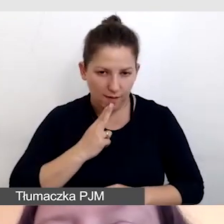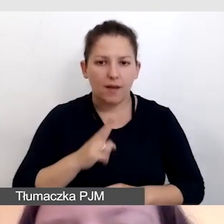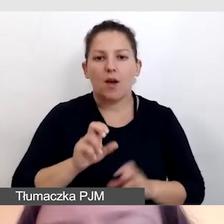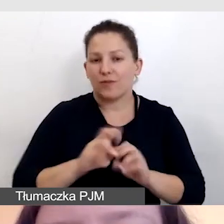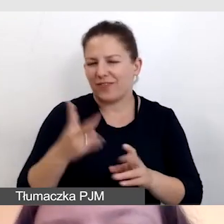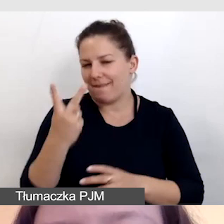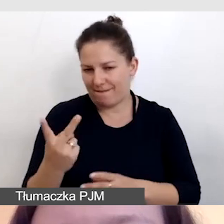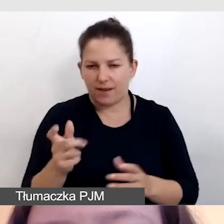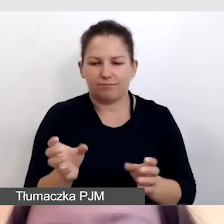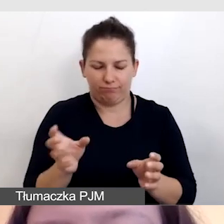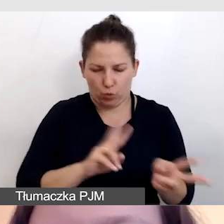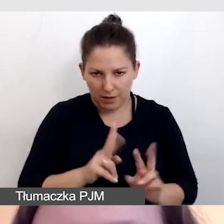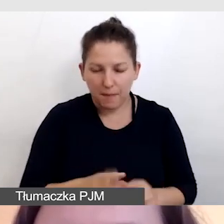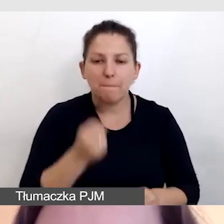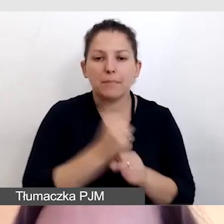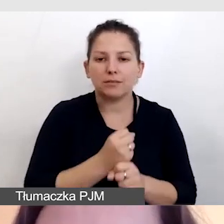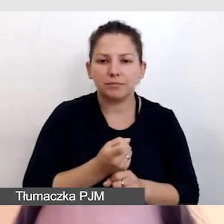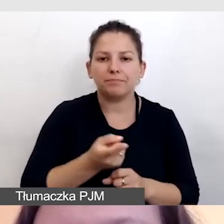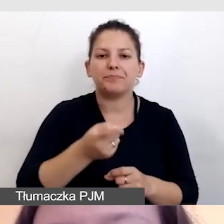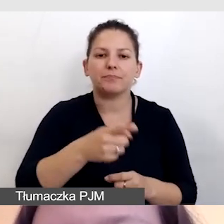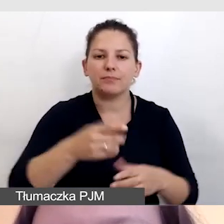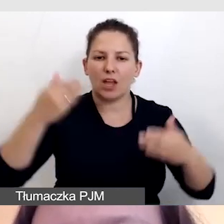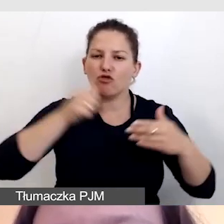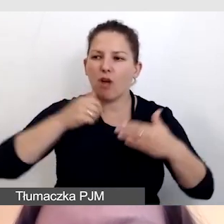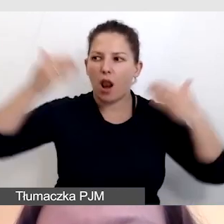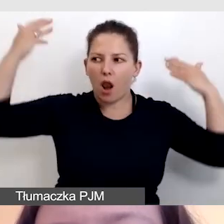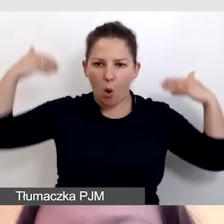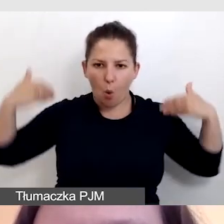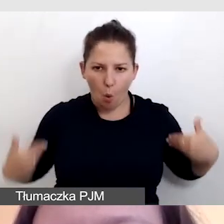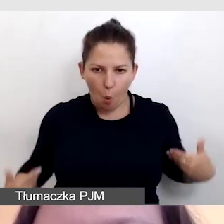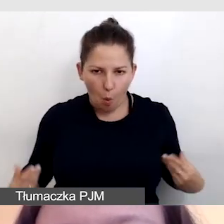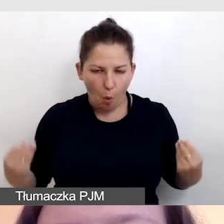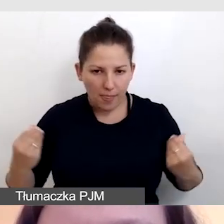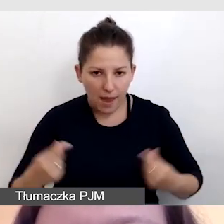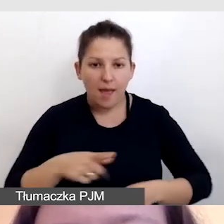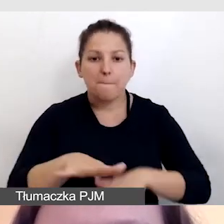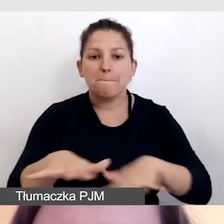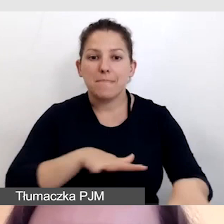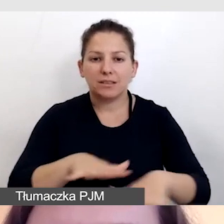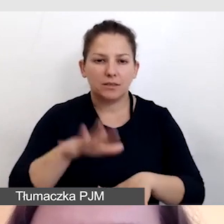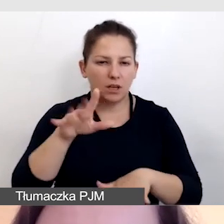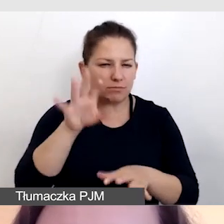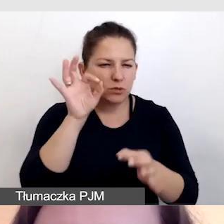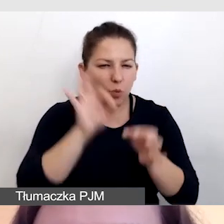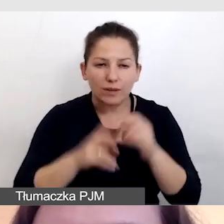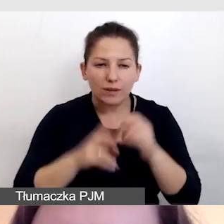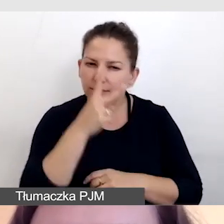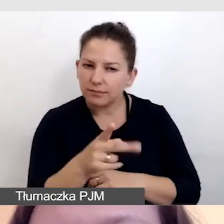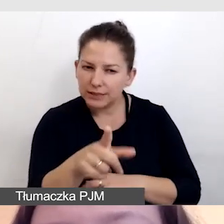pracowały na zielonym ekranie, w miejscu, które, proszę bardzo szczegółowo przyjrzeć się tym zdjęciom,